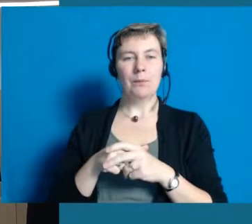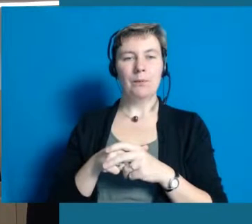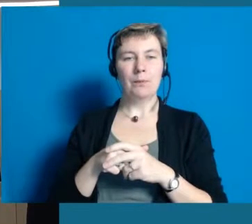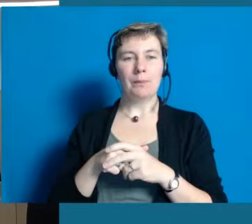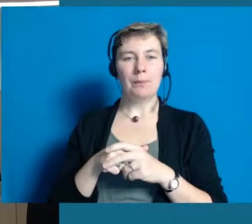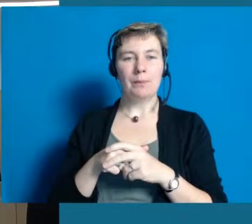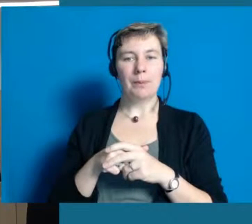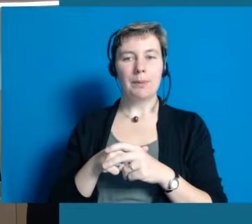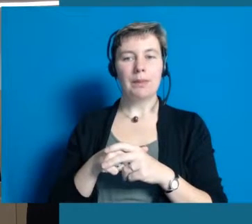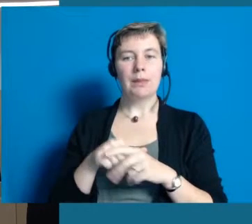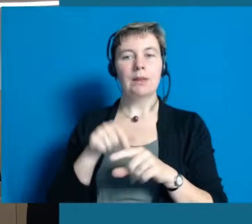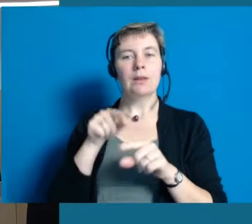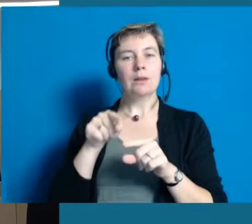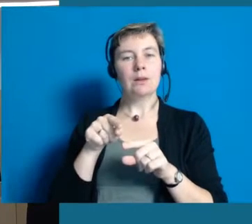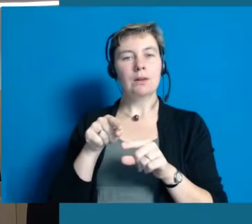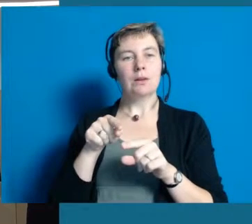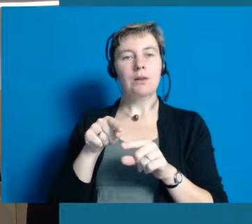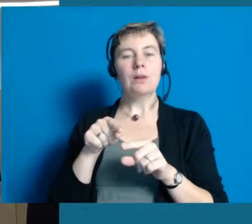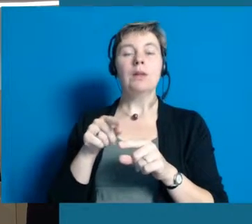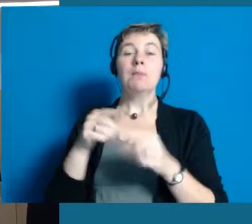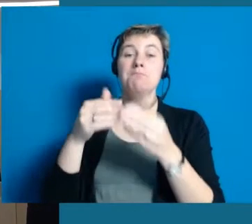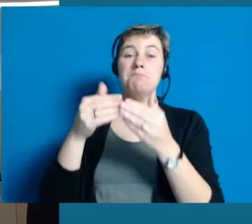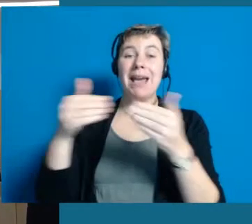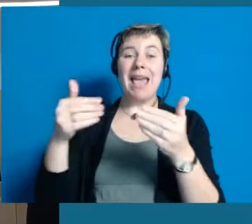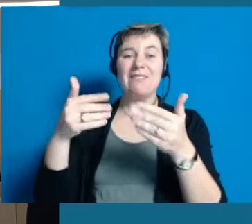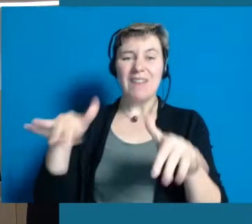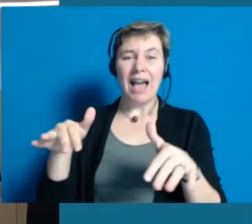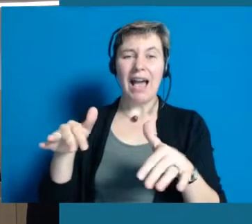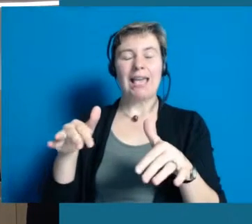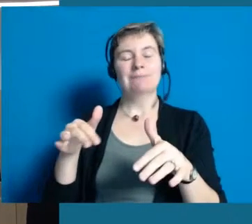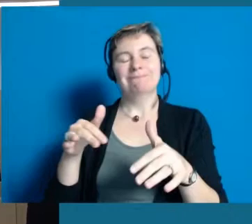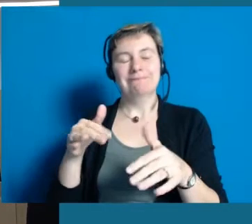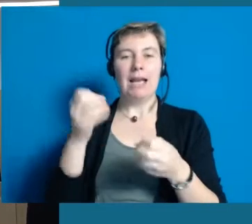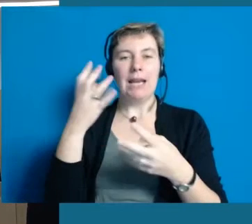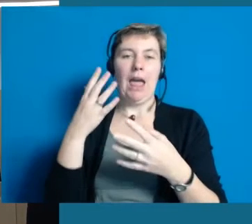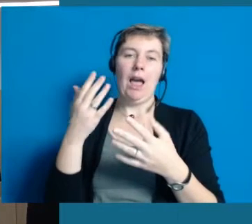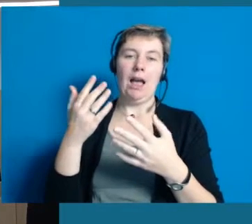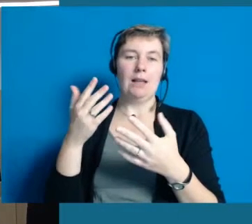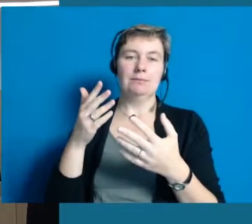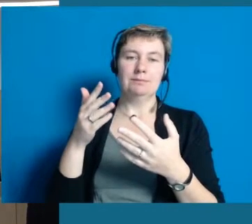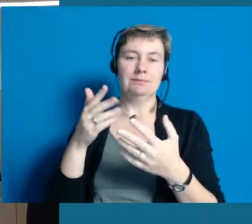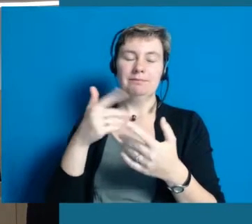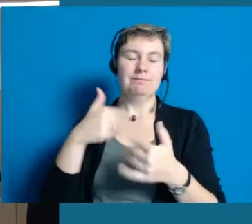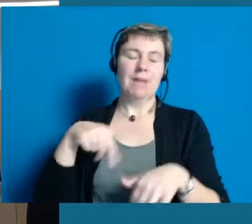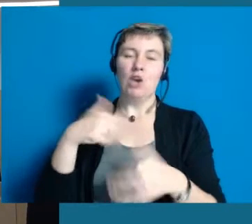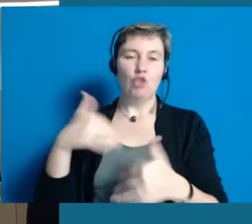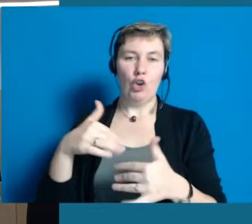und ich sage natürlich, weil ich das von nirgendwo wirklich kenne, eine komplette Barrierefreiheit. Irgendwelche Behinderungen,